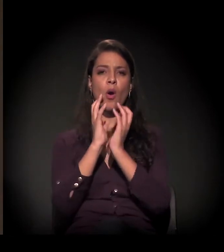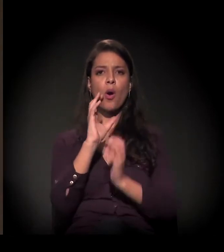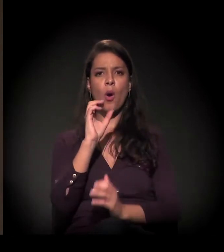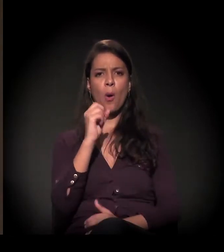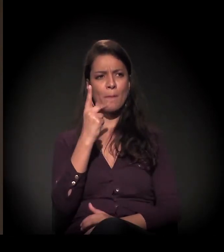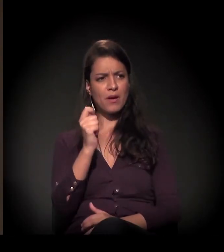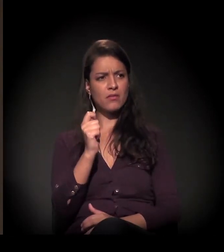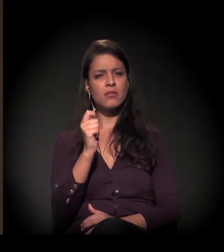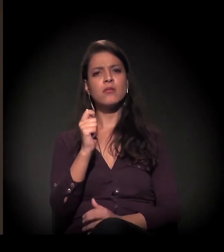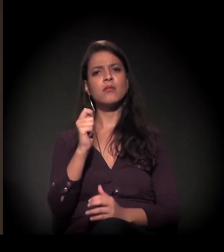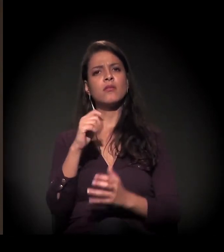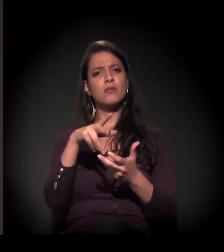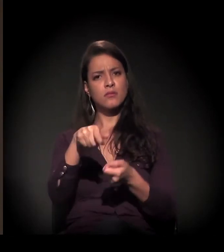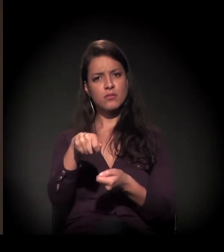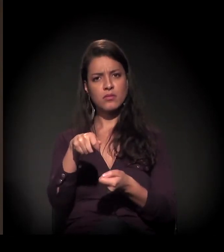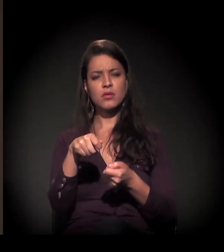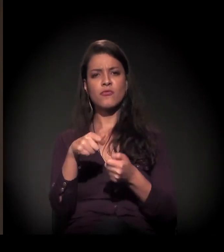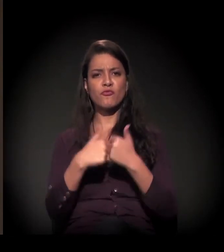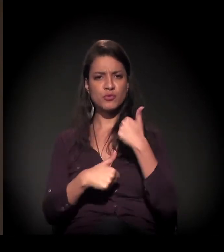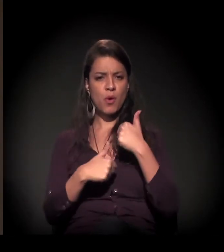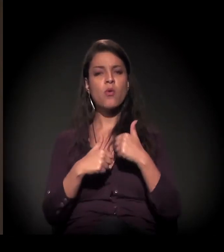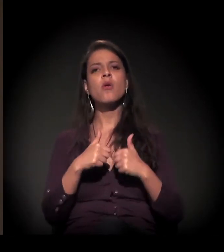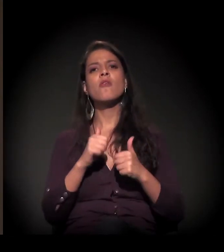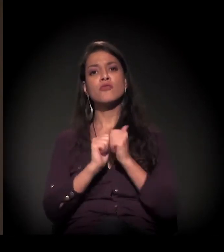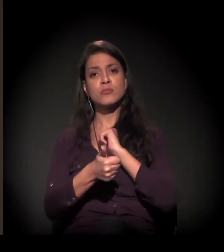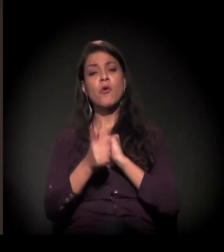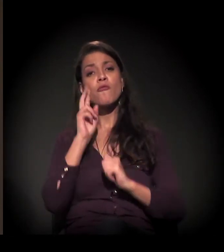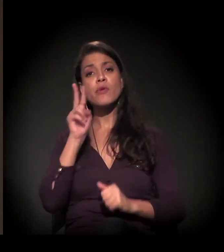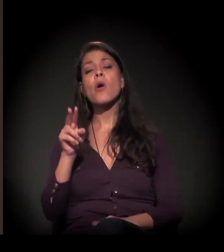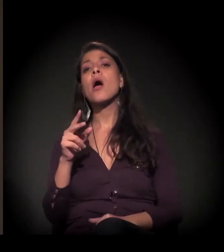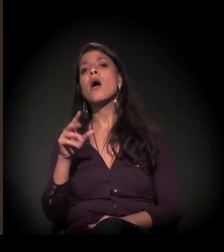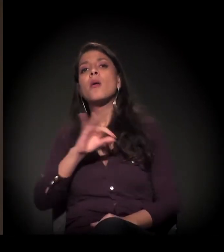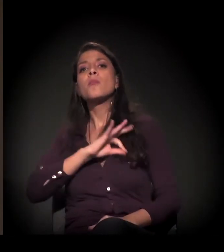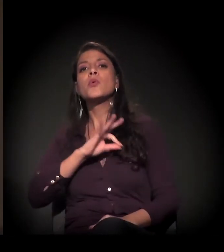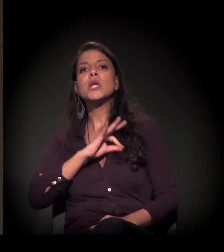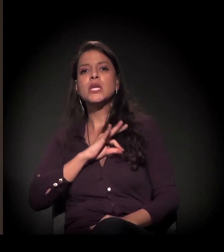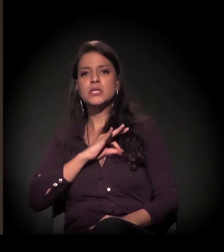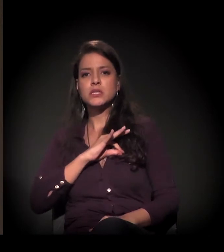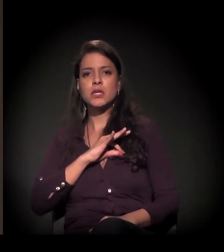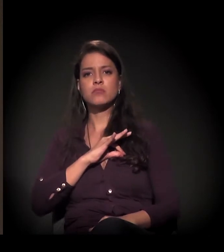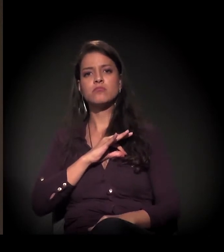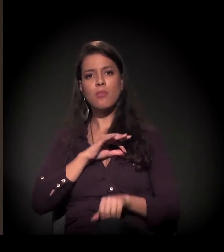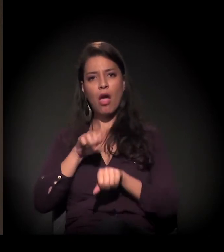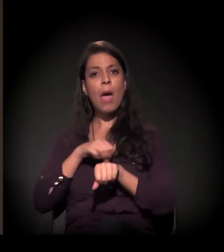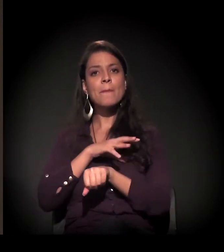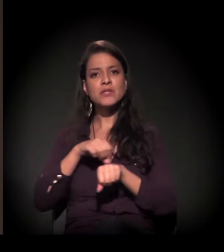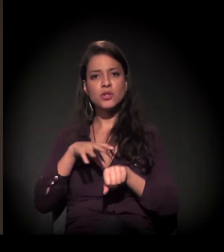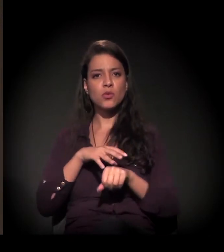você viu uma radicalização do uso da polícia como o único mediador entre o Estado e os movimentos.